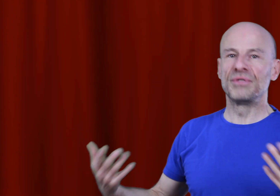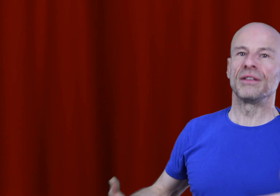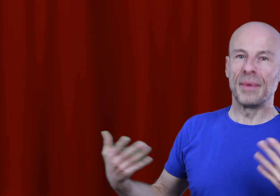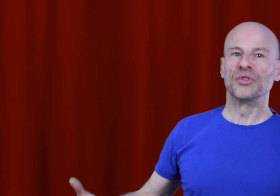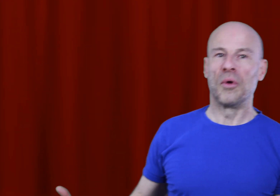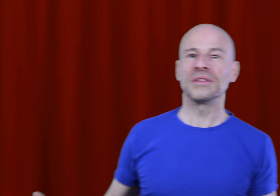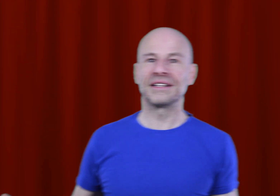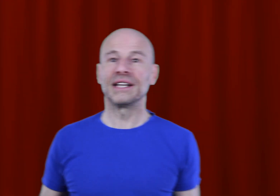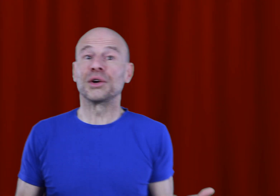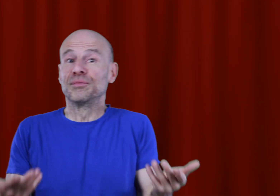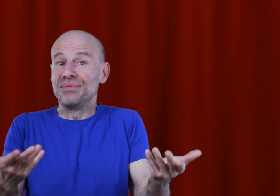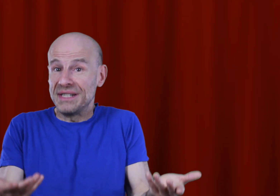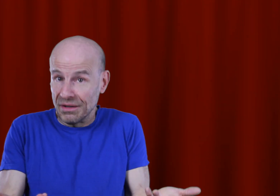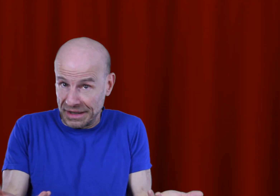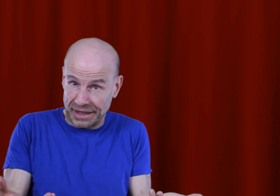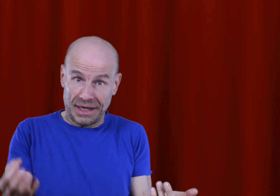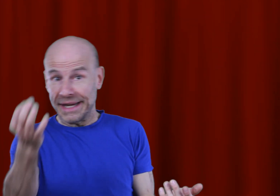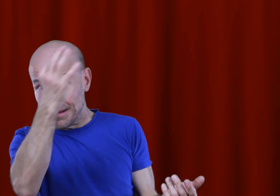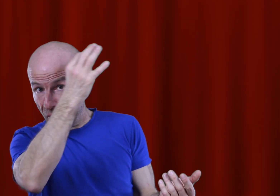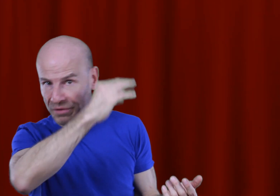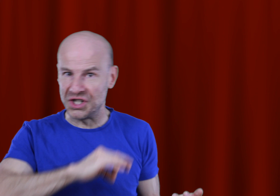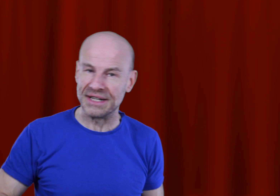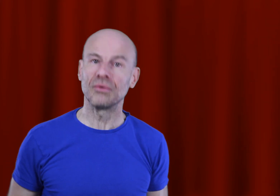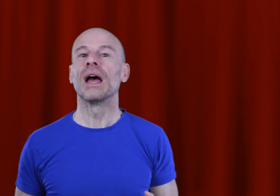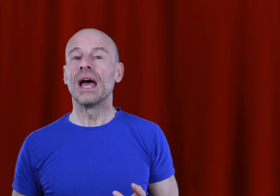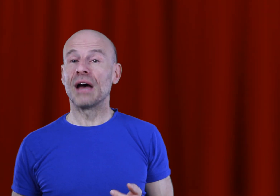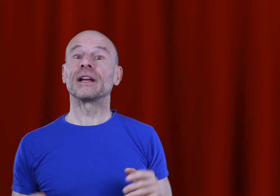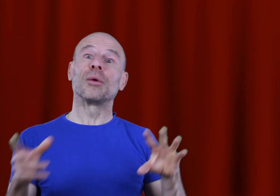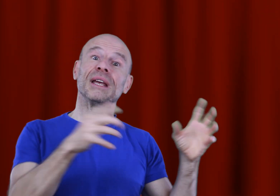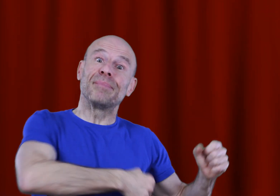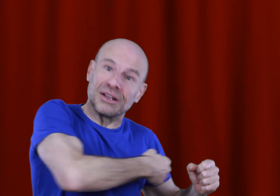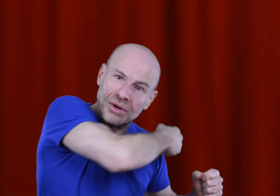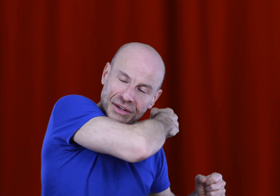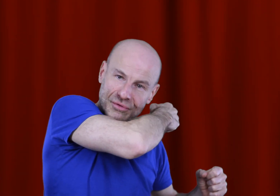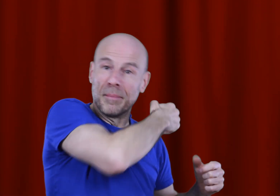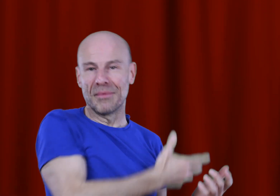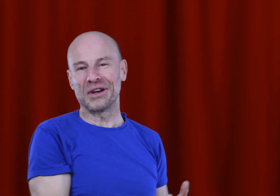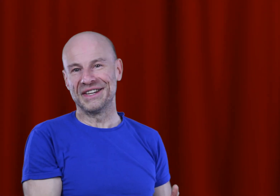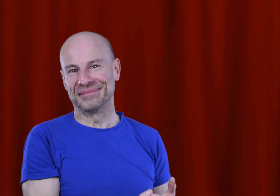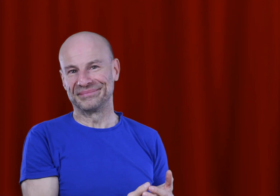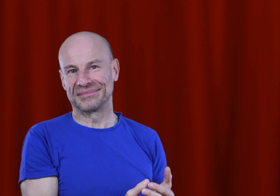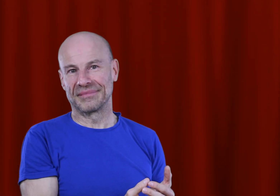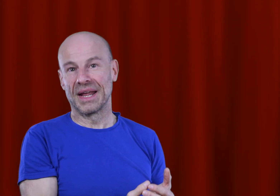de la même demande, c’est à dire que vous puissiez en acquérir légalement le fichier son afin de l’emmener partout avec vous même hors ligne.